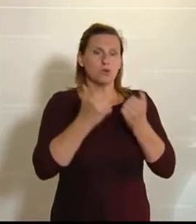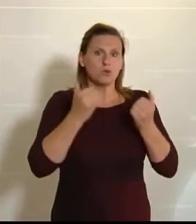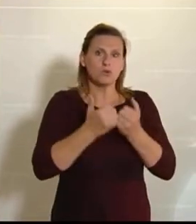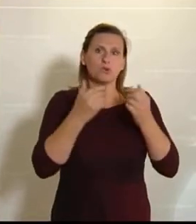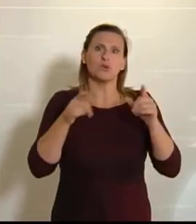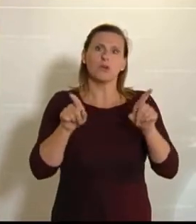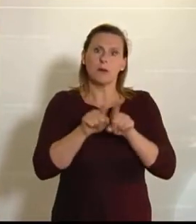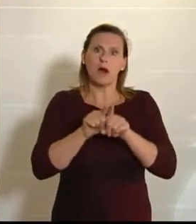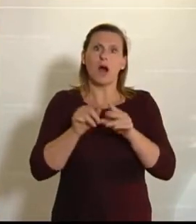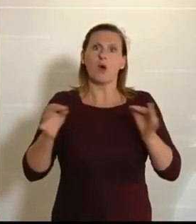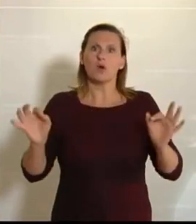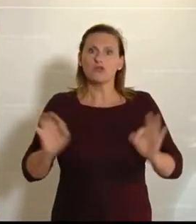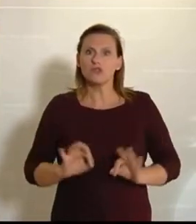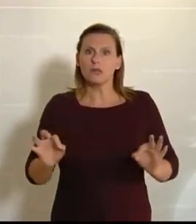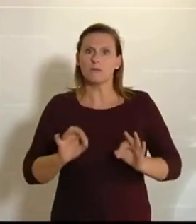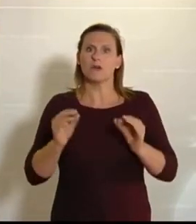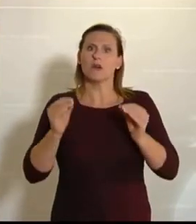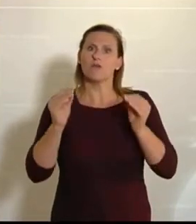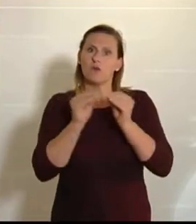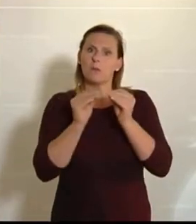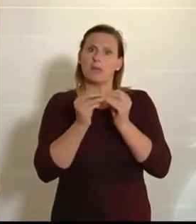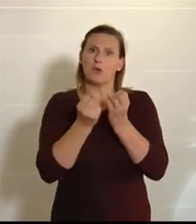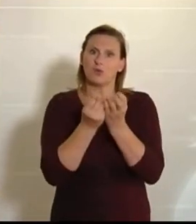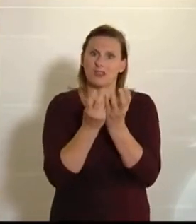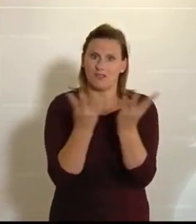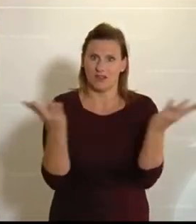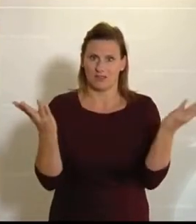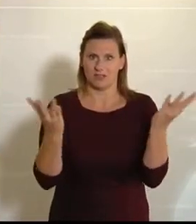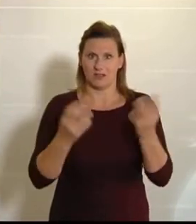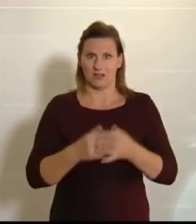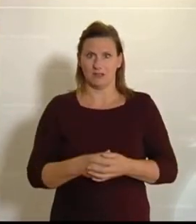vor allem auch für die Biodiversität dramatisch. Wir wissen, dass es mittlerweile um 70 Prozent